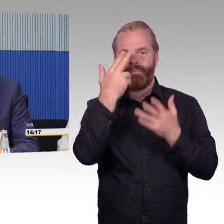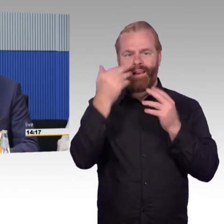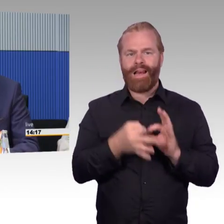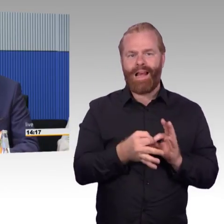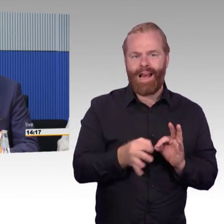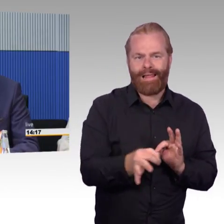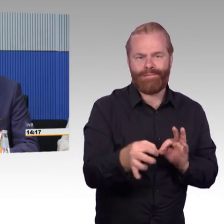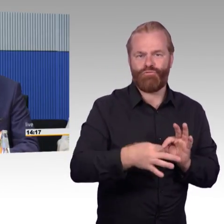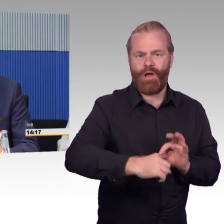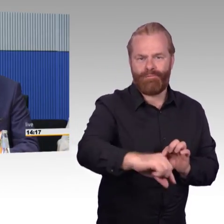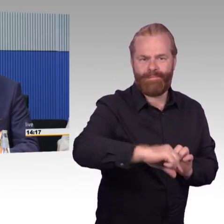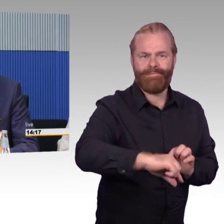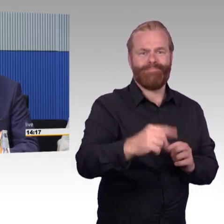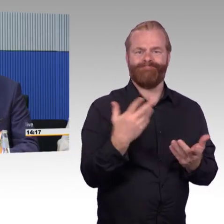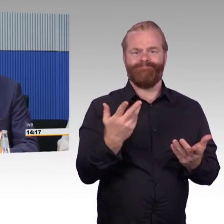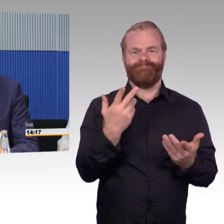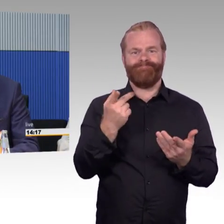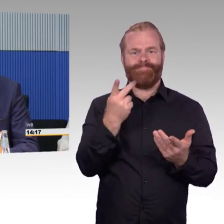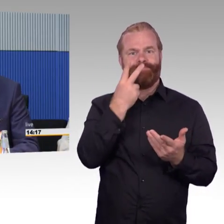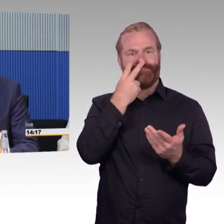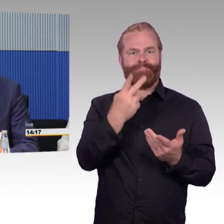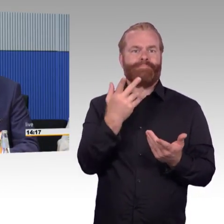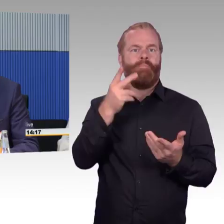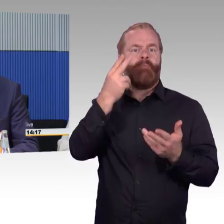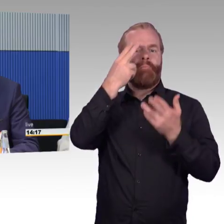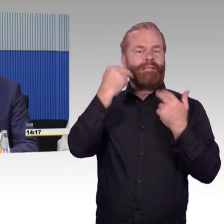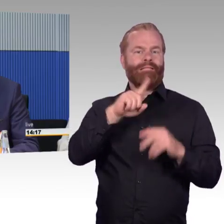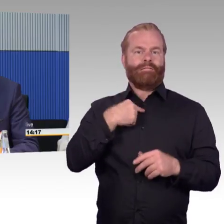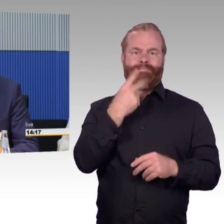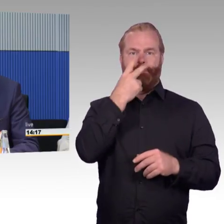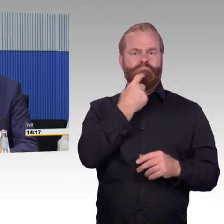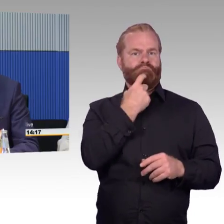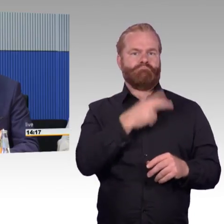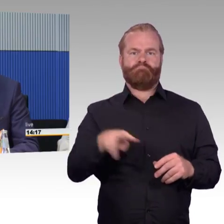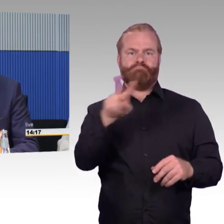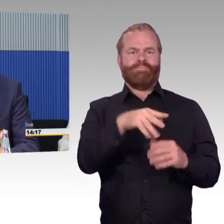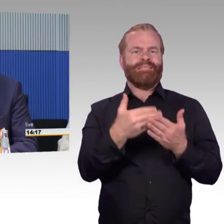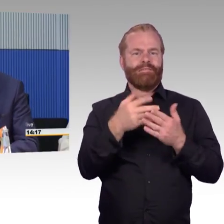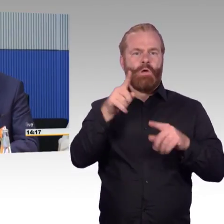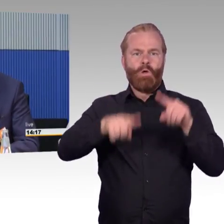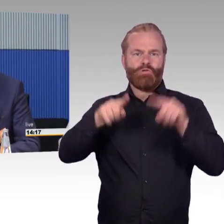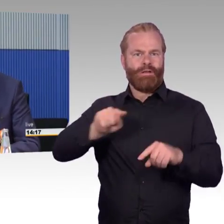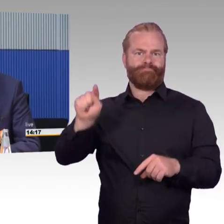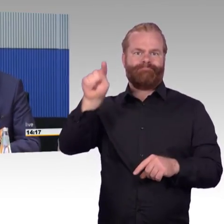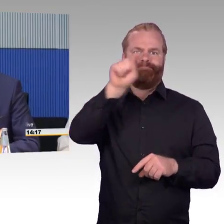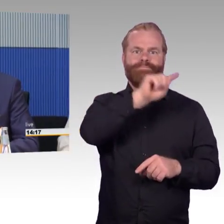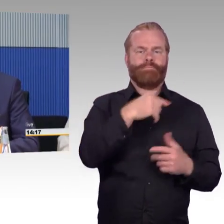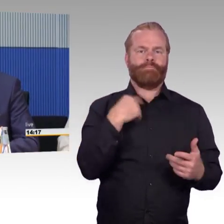und es wird versucht, dort eben auch wirklich Fortschritte zu erzielen. Gemeinsam mit den Aufgabenträgern, auch das wurde schon angesprochen,